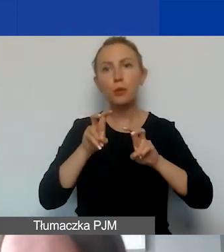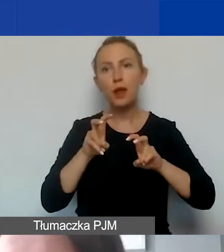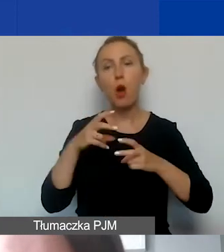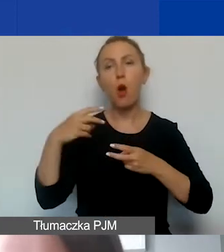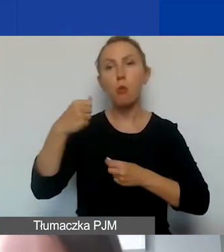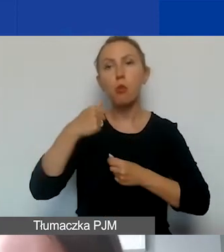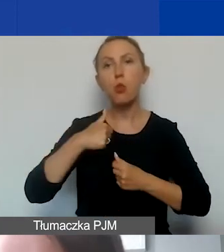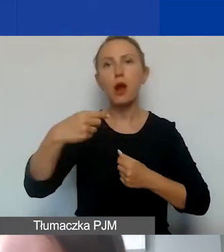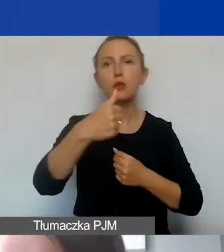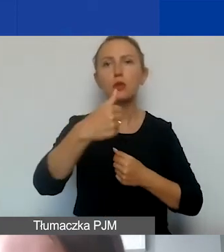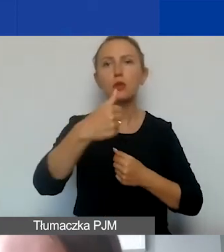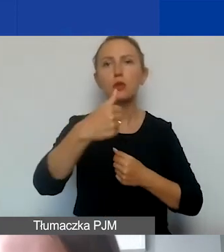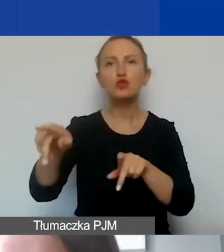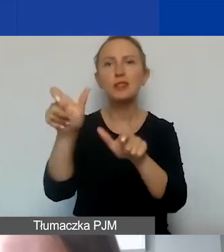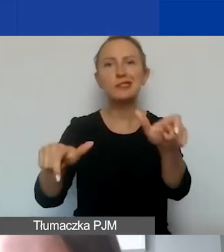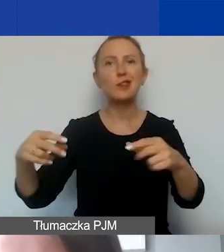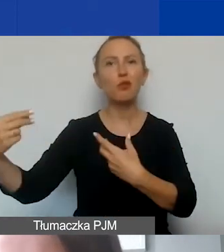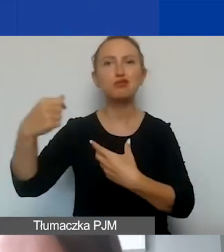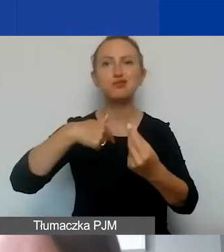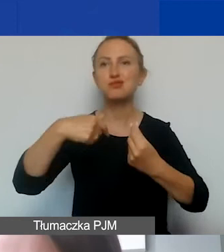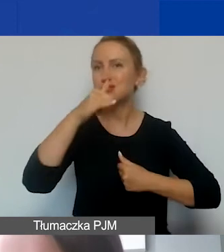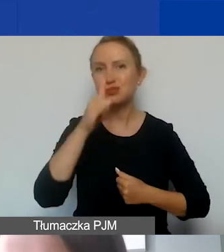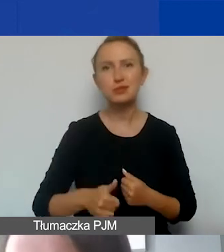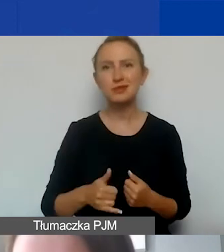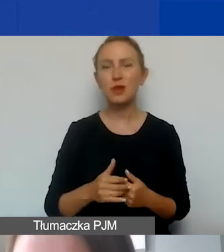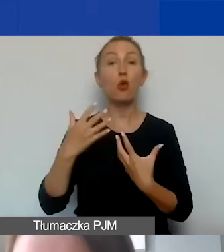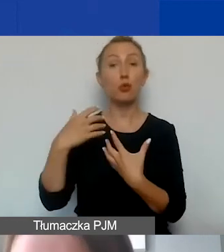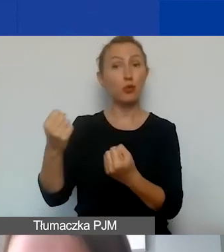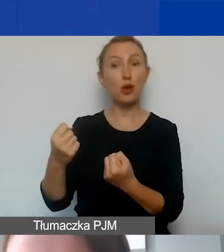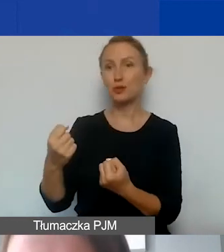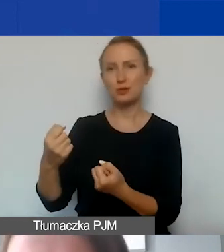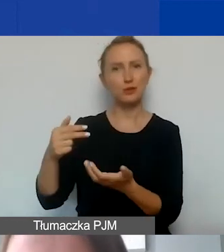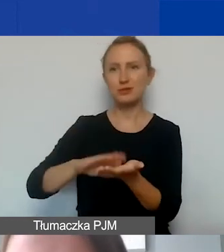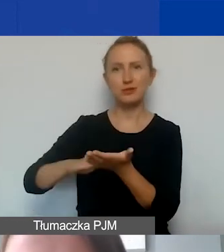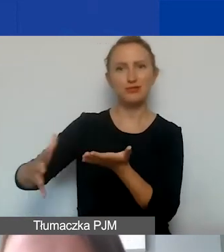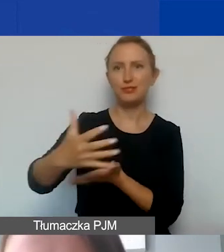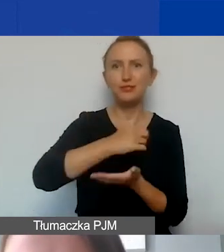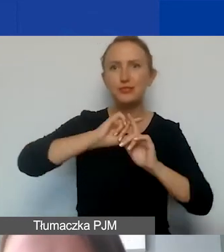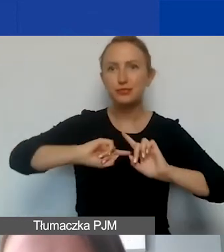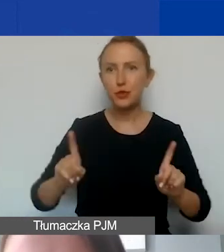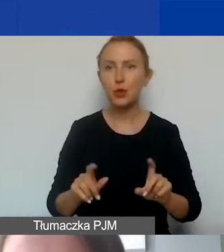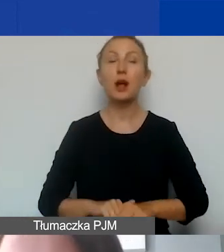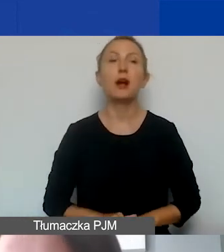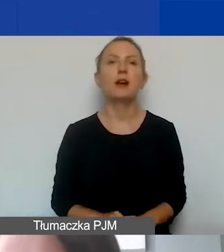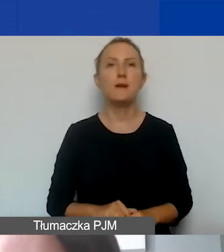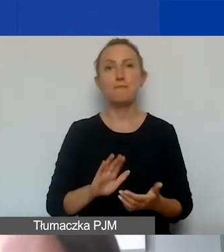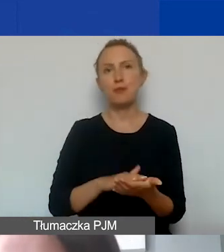od uczestników, od odbiorców, beneficjentów naszych projektów. Jeżeli byłaby taka sytuacja,